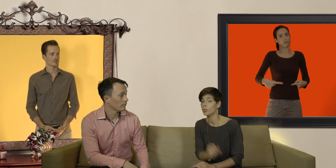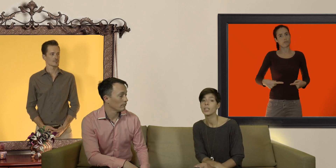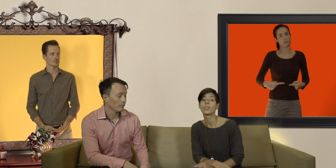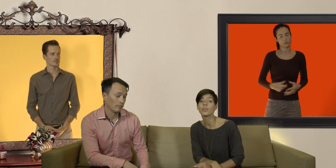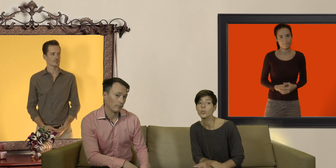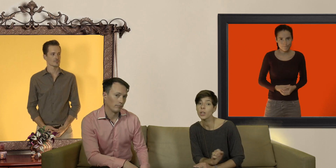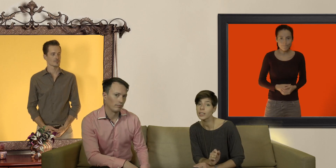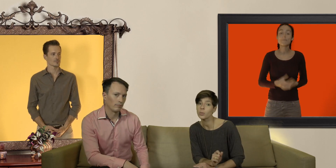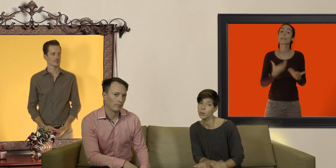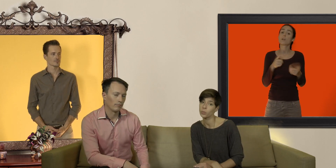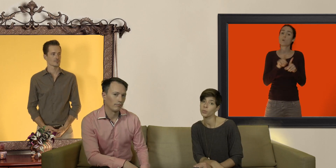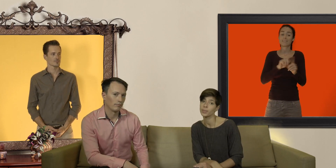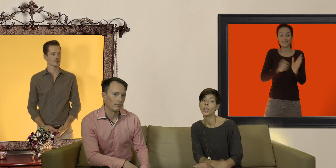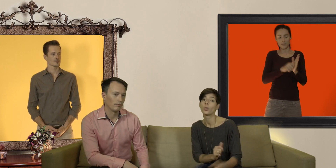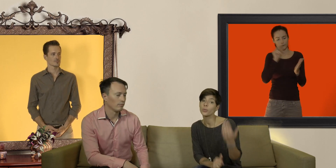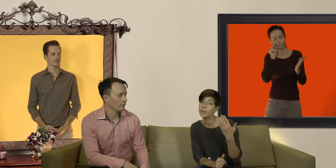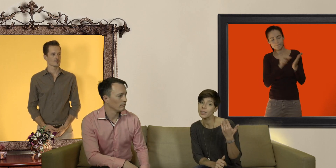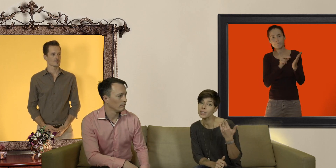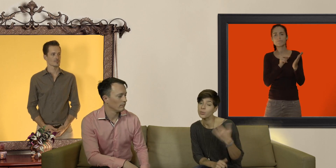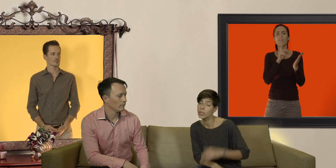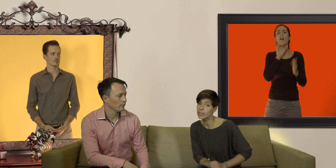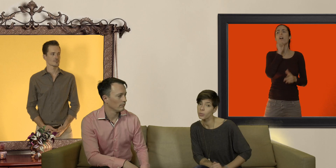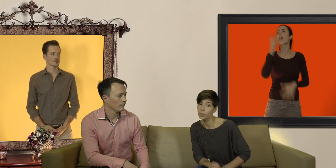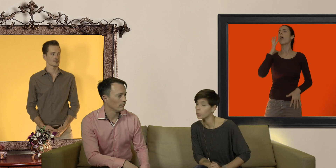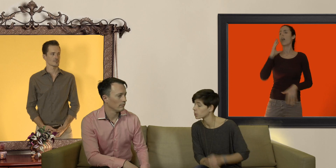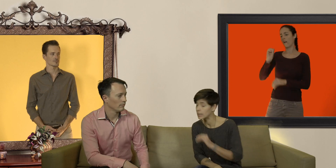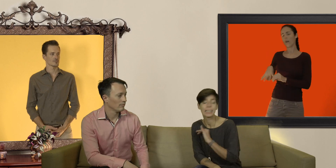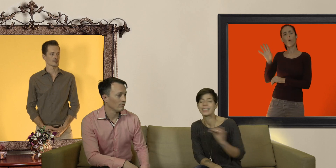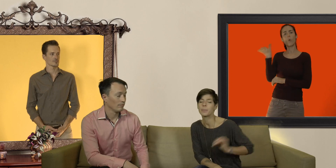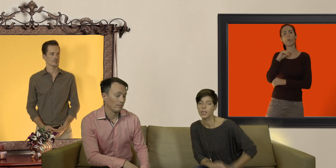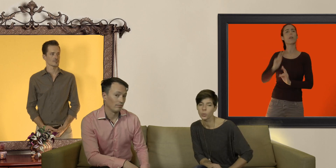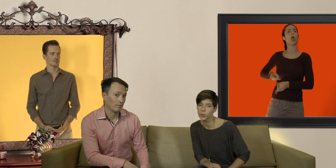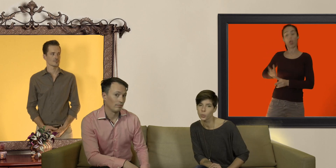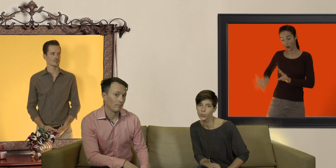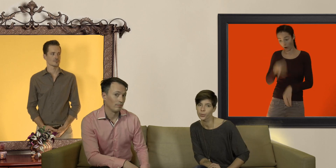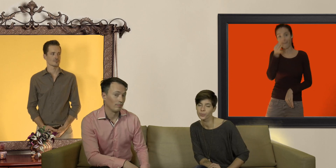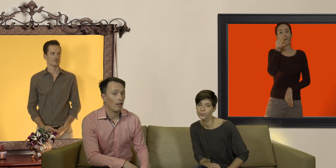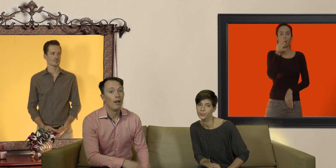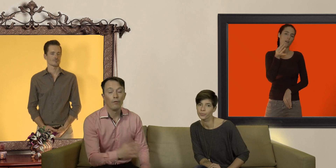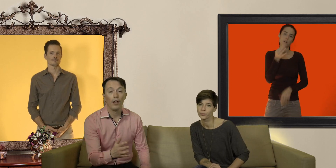vérifiez toujours la date de péremption le vieux préservatif tout écrasé au fond du porte monnaie c'est par un bon plan non plus